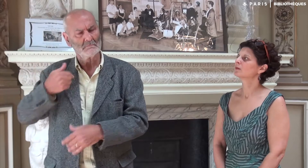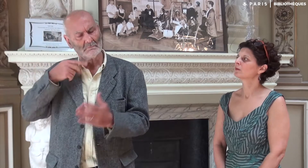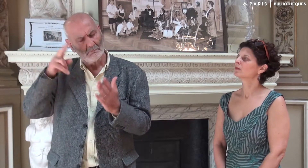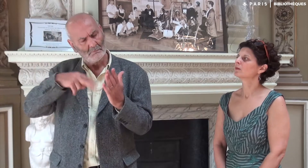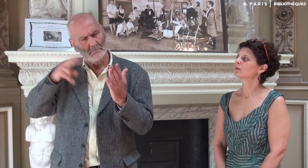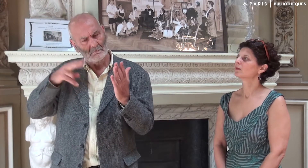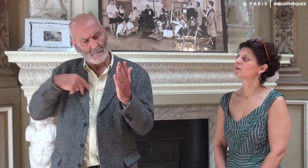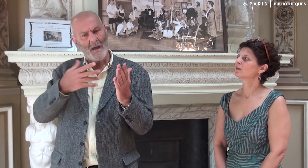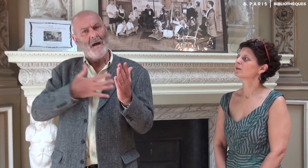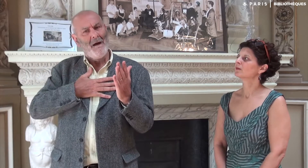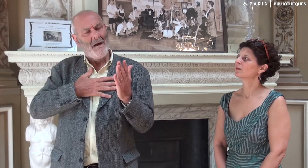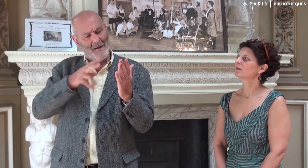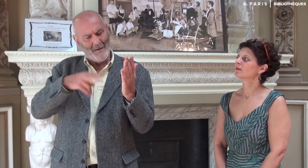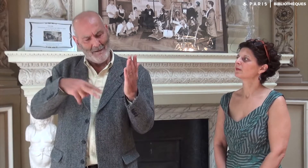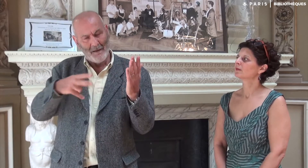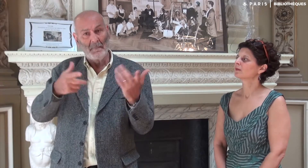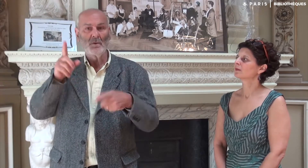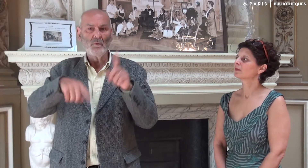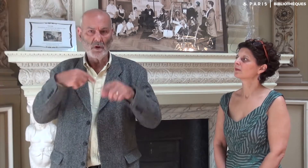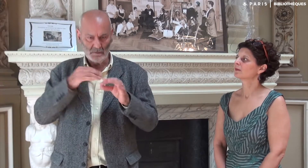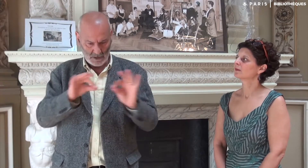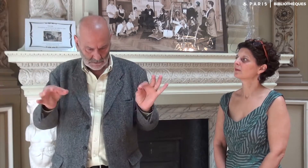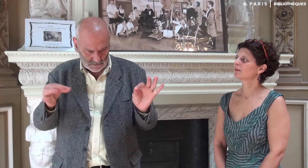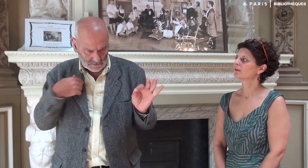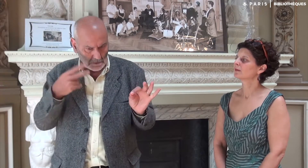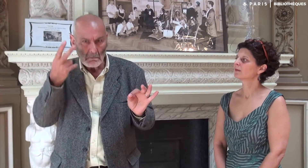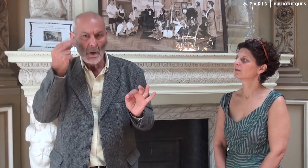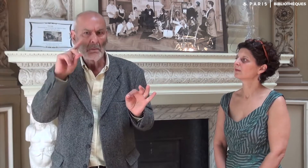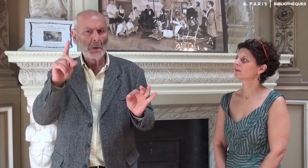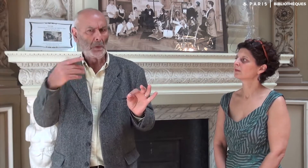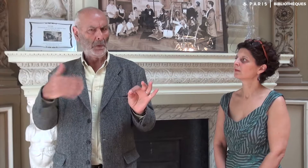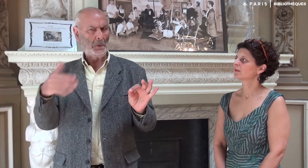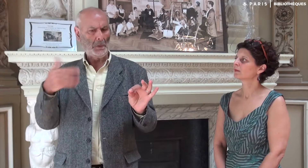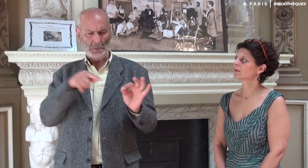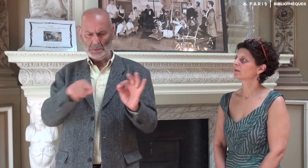Je les lisais avec satisfaction, mais parfois il y avait une phrase que je ne comprenais pas,